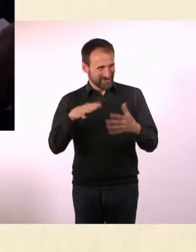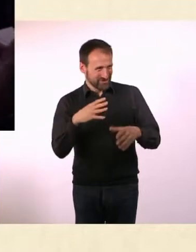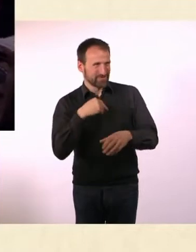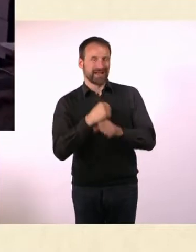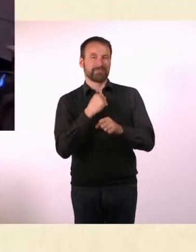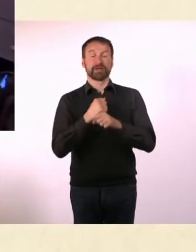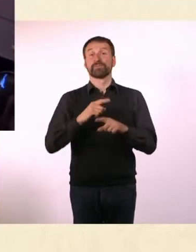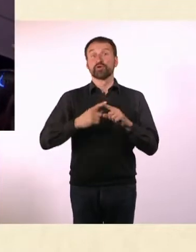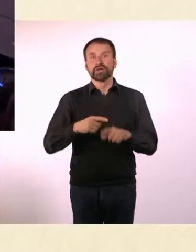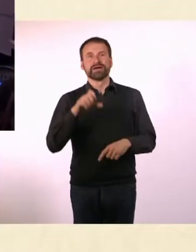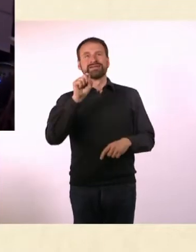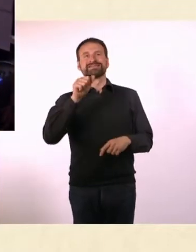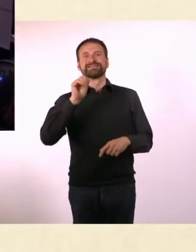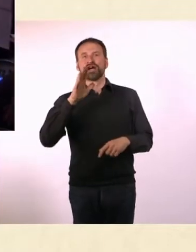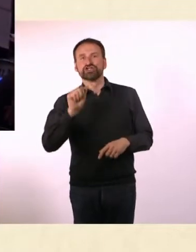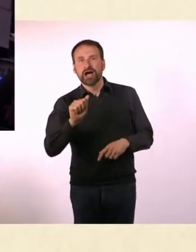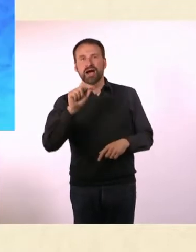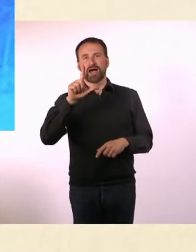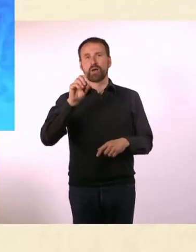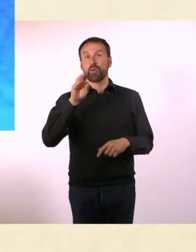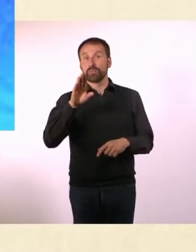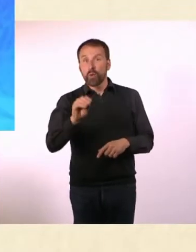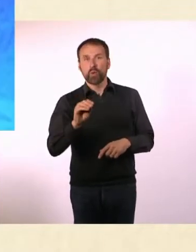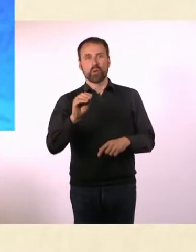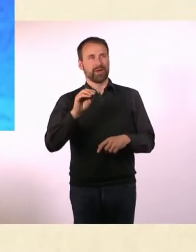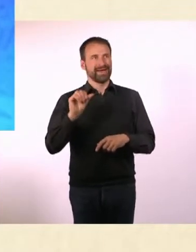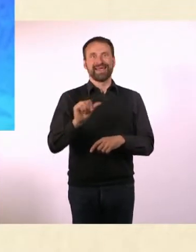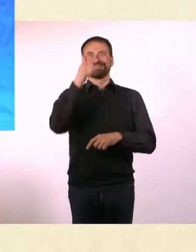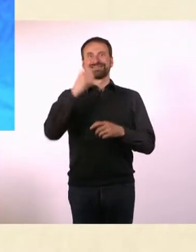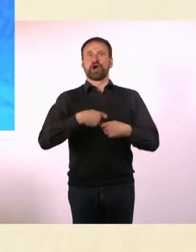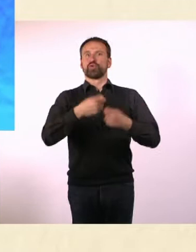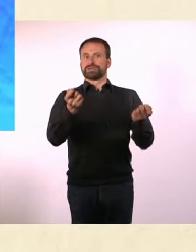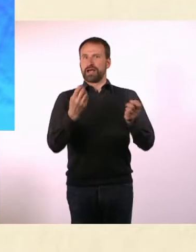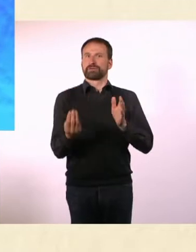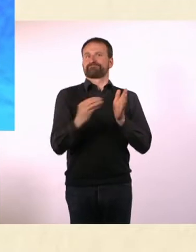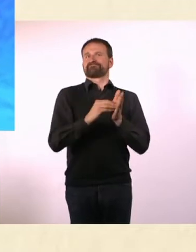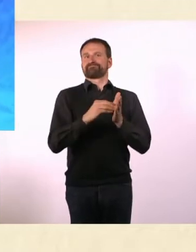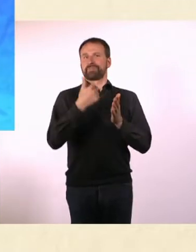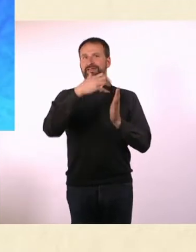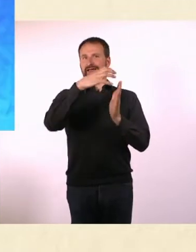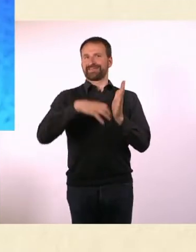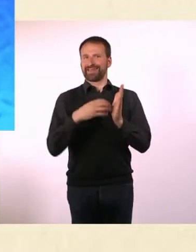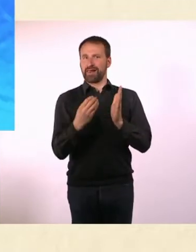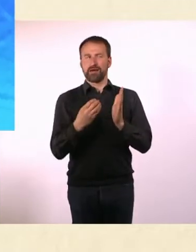Und Sascha Lobo, der in der ersten Ausgabe auch einen Artikel beigetragen hat. Wie bist Du auf diese Unterstützer gekommen?